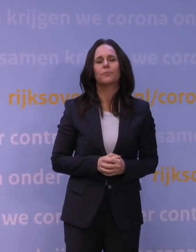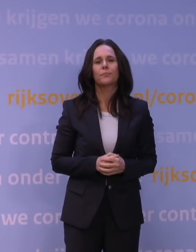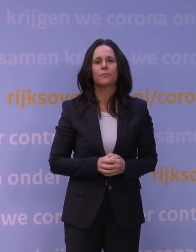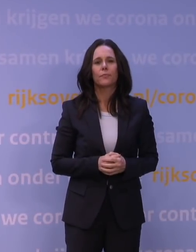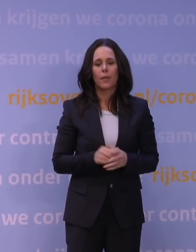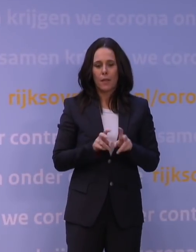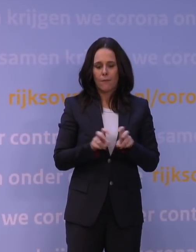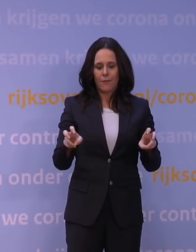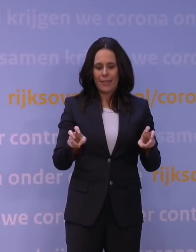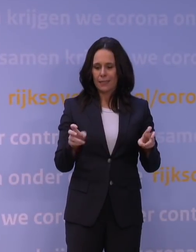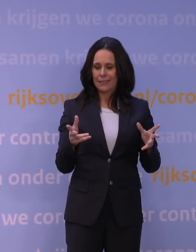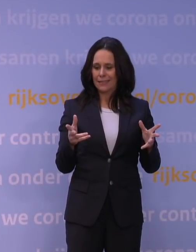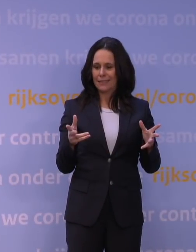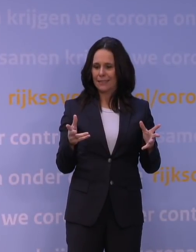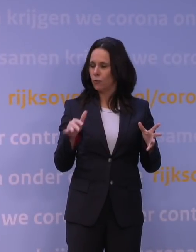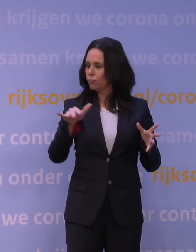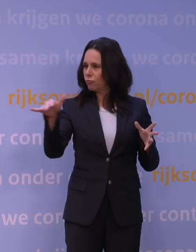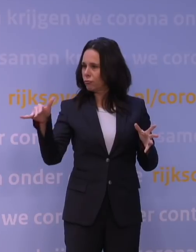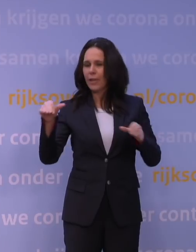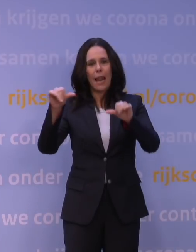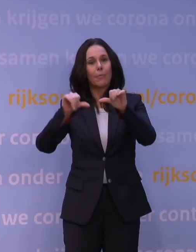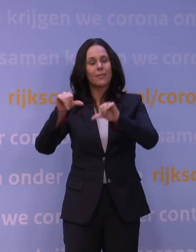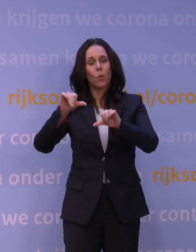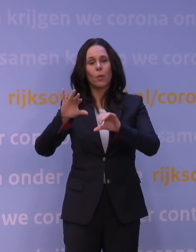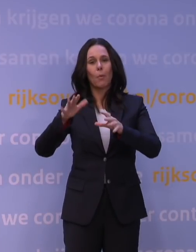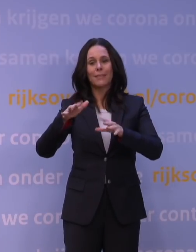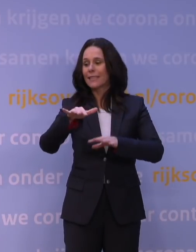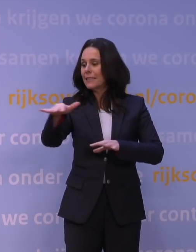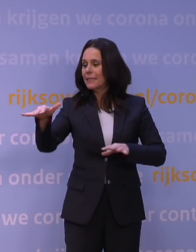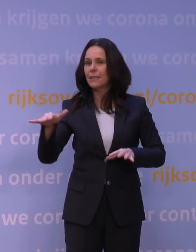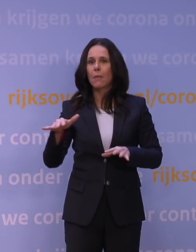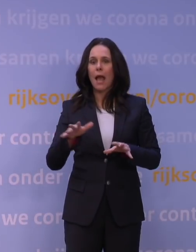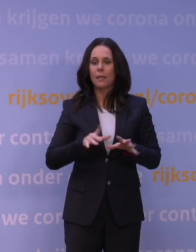Misschien nog in een paar vriezers in laboratoria, maar niet meer circulerend.